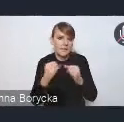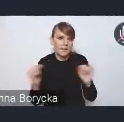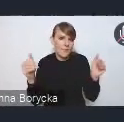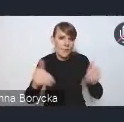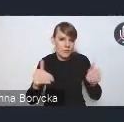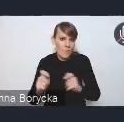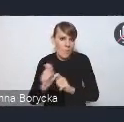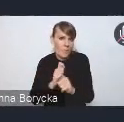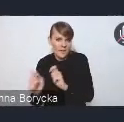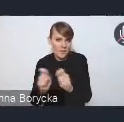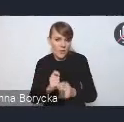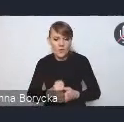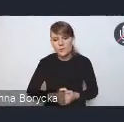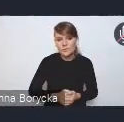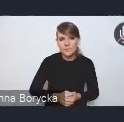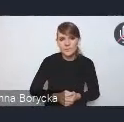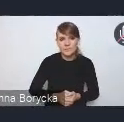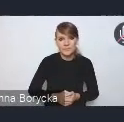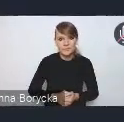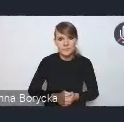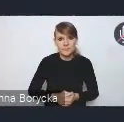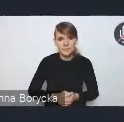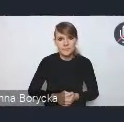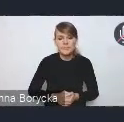A tymi działaniami, tak jak wspomniałam, uzupełniającymi,